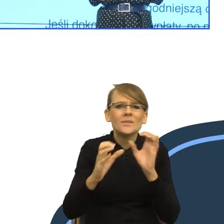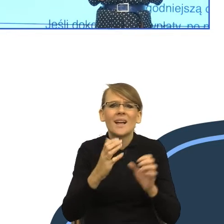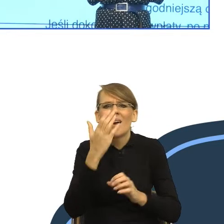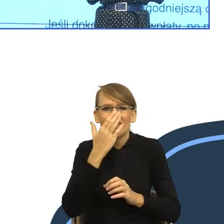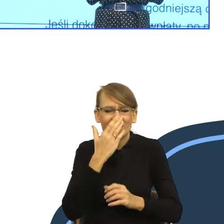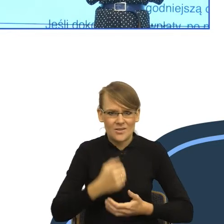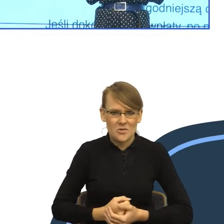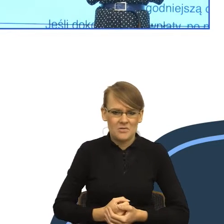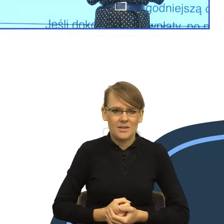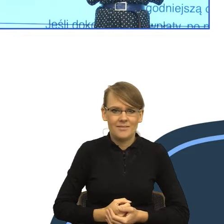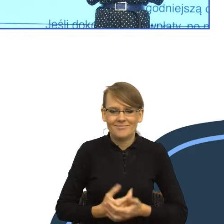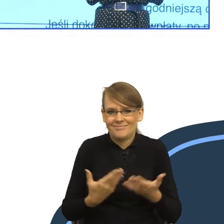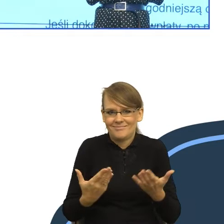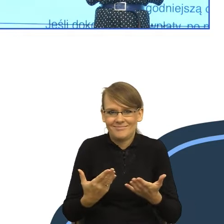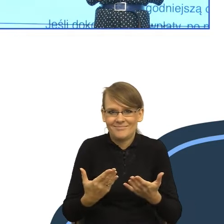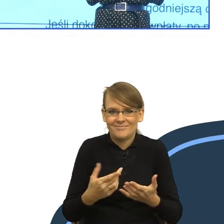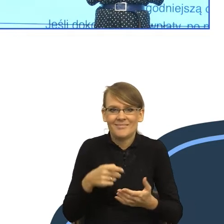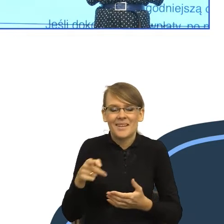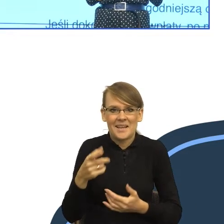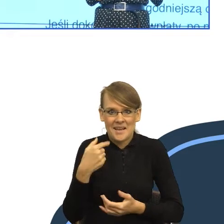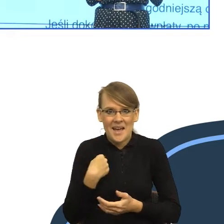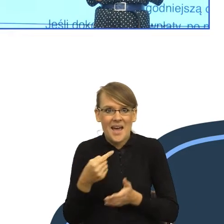że wołacz budzi strach. No bo teraz pomyślcie państwo,